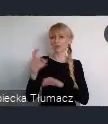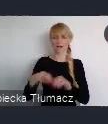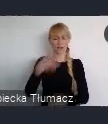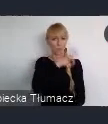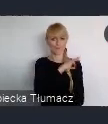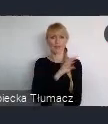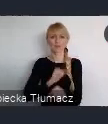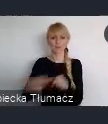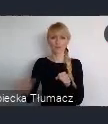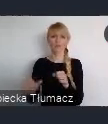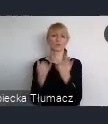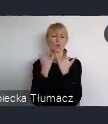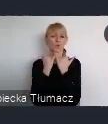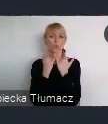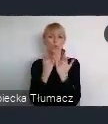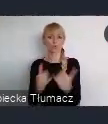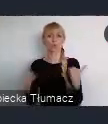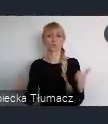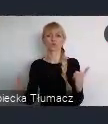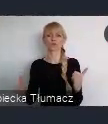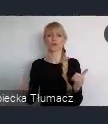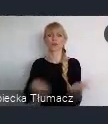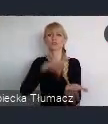stolic Państw stolic tej części Europy.